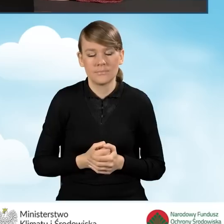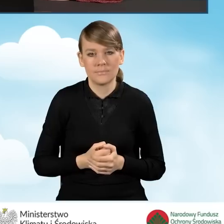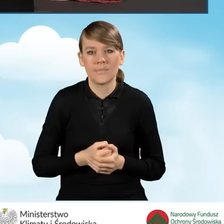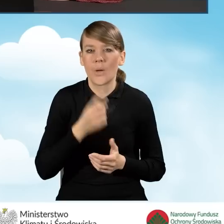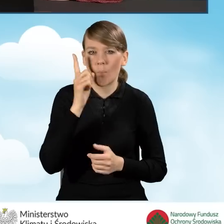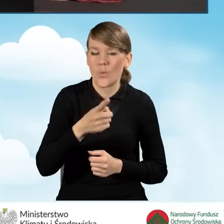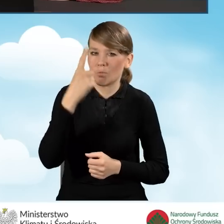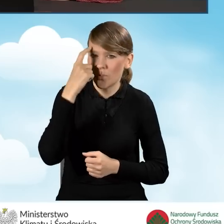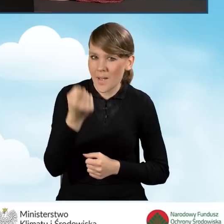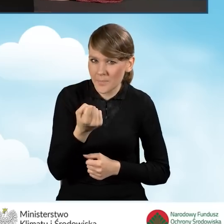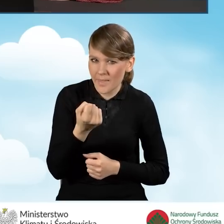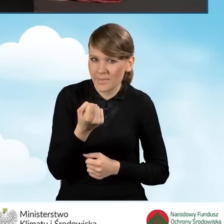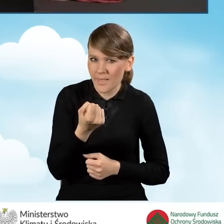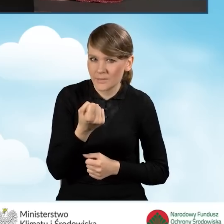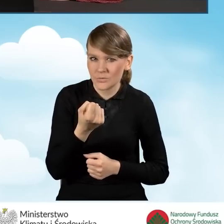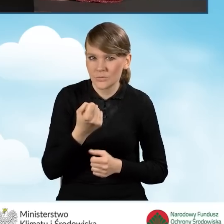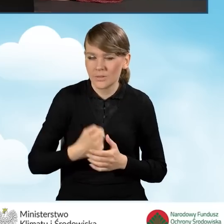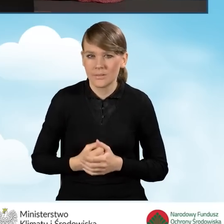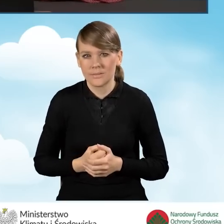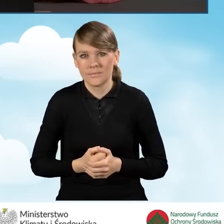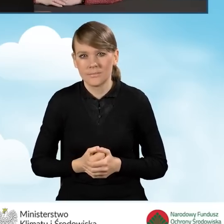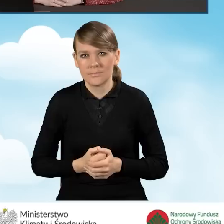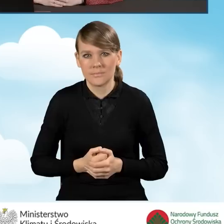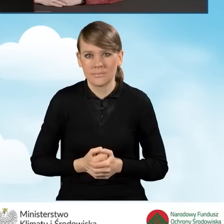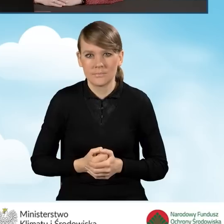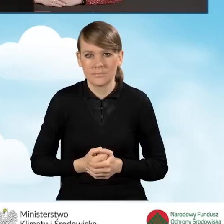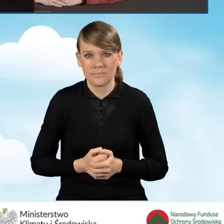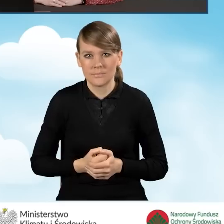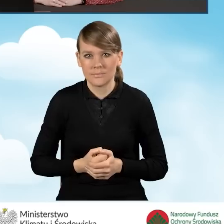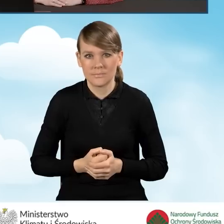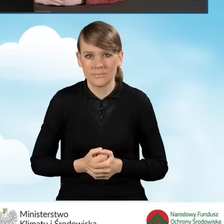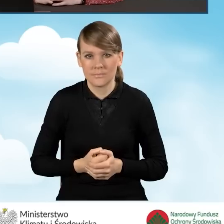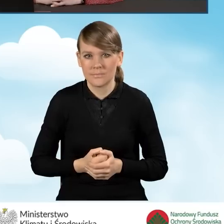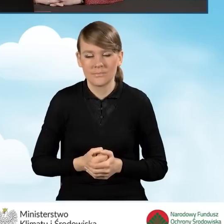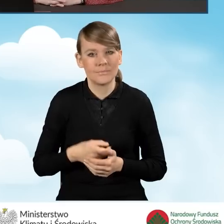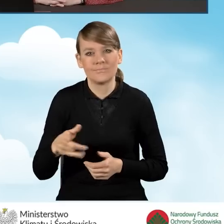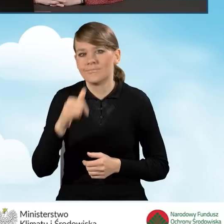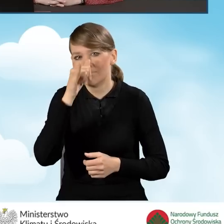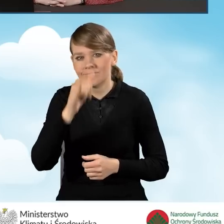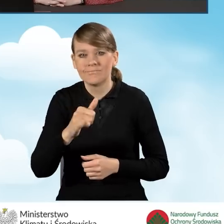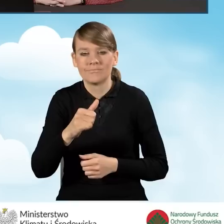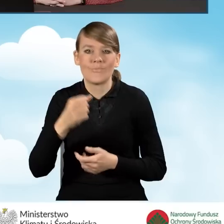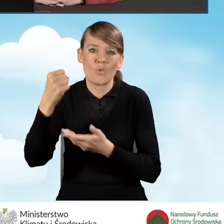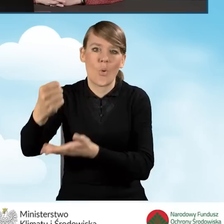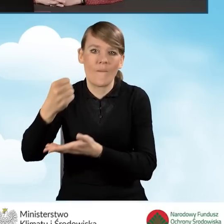Należy pamiętać o tym, że nie będziemy mogli uzyskać dofinansowania